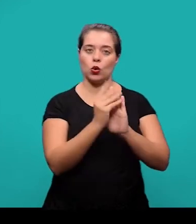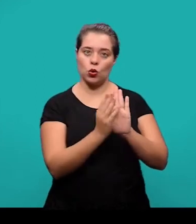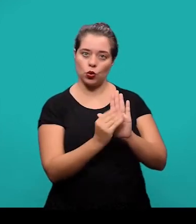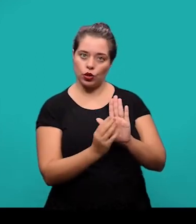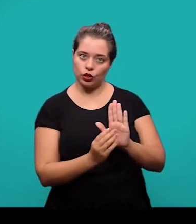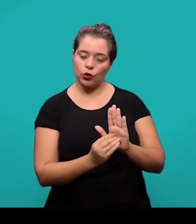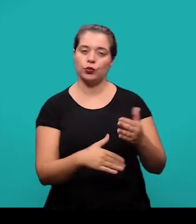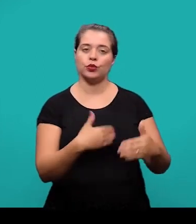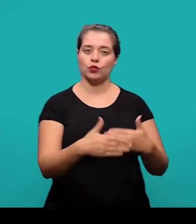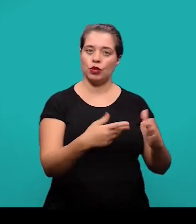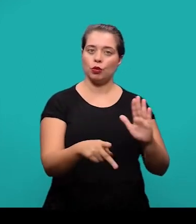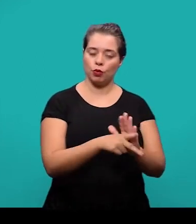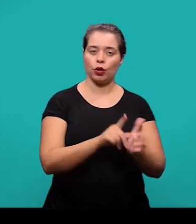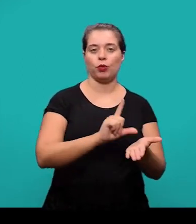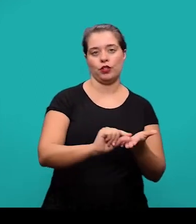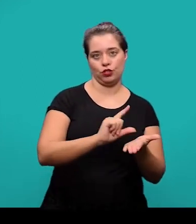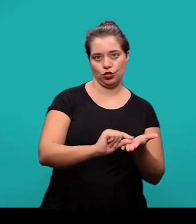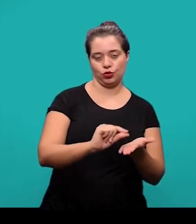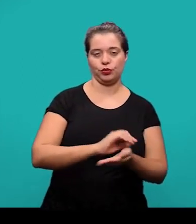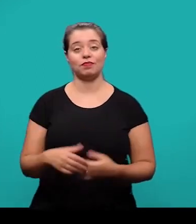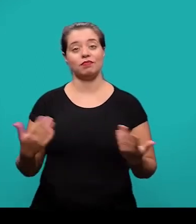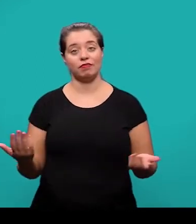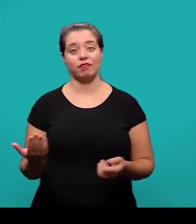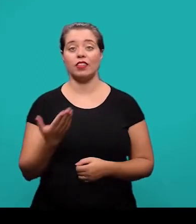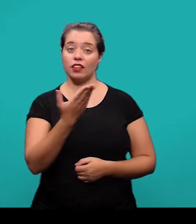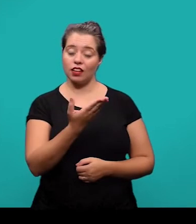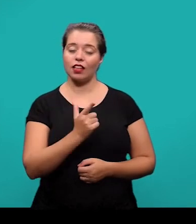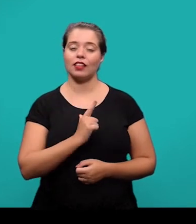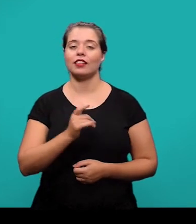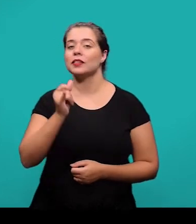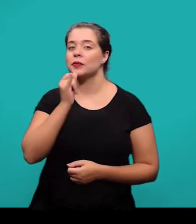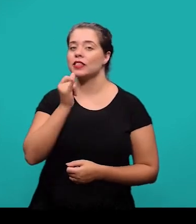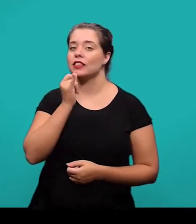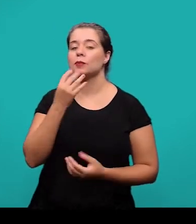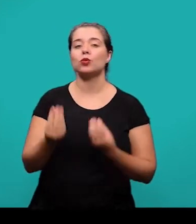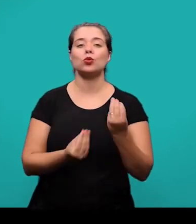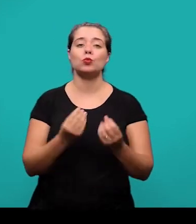durante o desenvolvimento do artigo. Aqui nós temos então um exemplo de como podem ser colocados